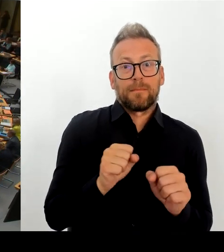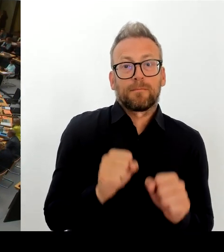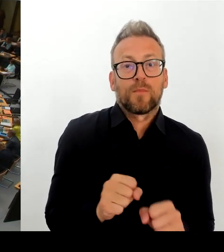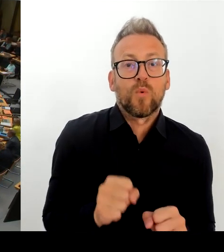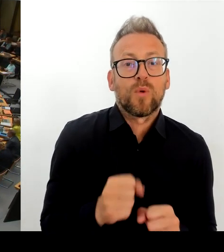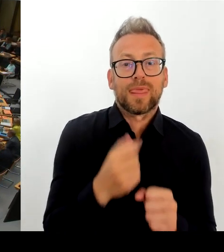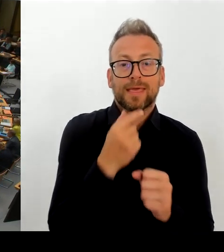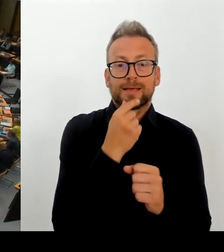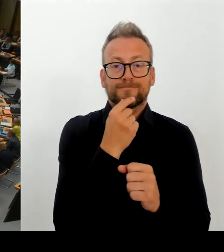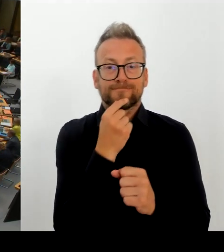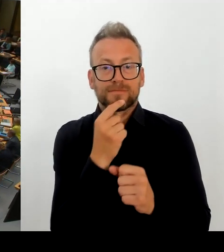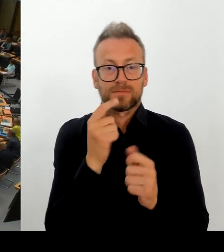Ach, schon wieder vielen Dank, Frau Präsidentin.